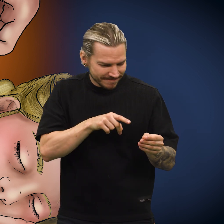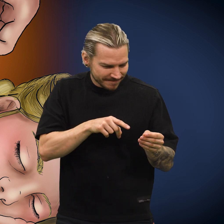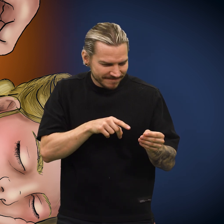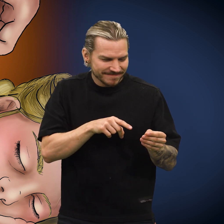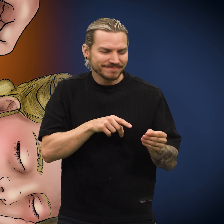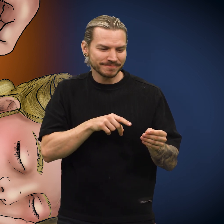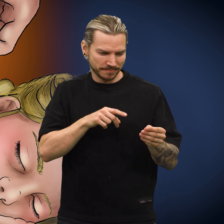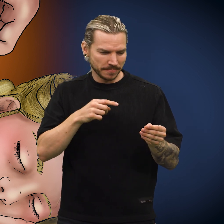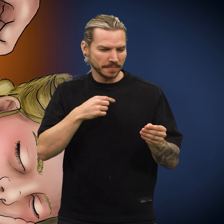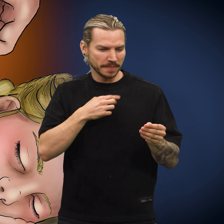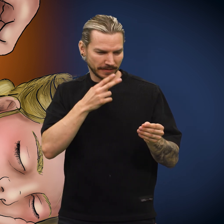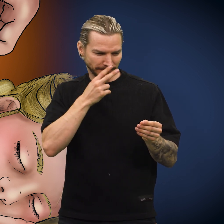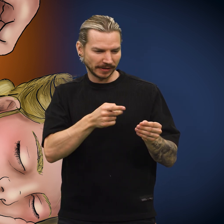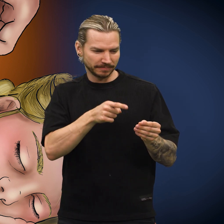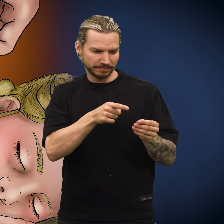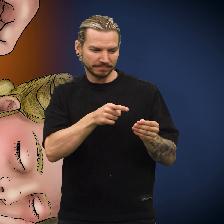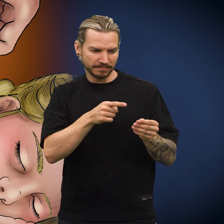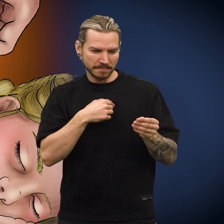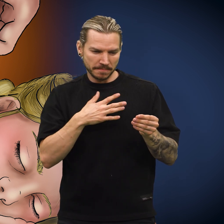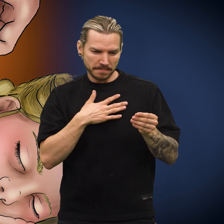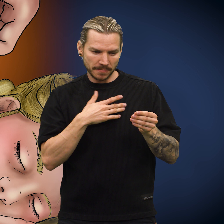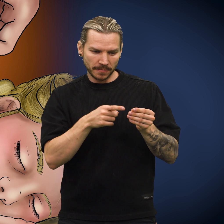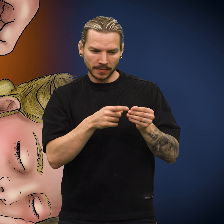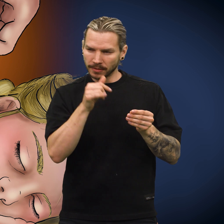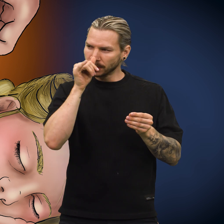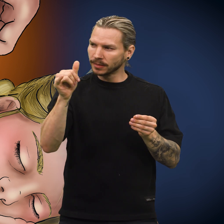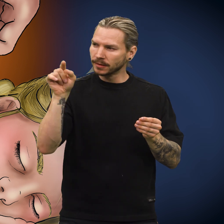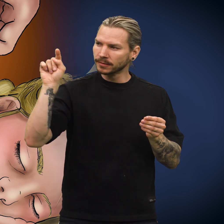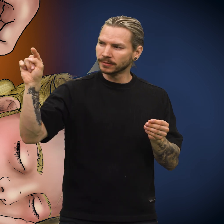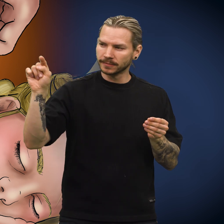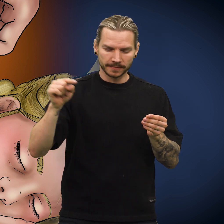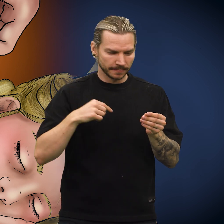«Denne mynten kan jeg bruke til å narre noen», sa moren.